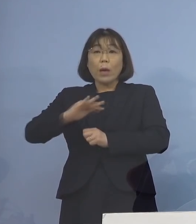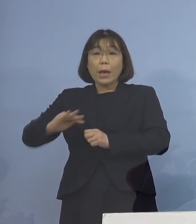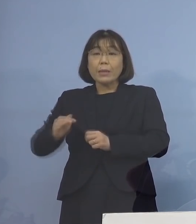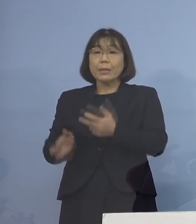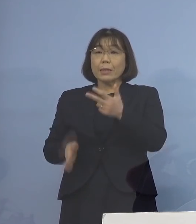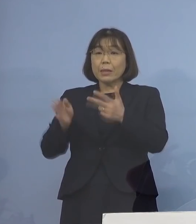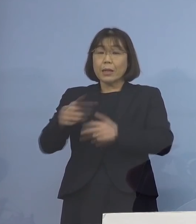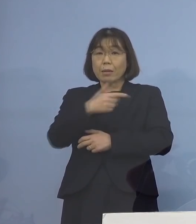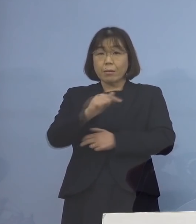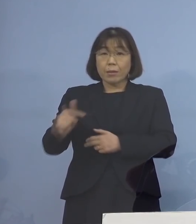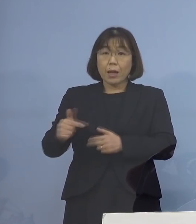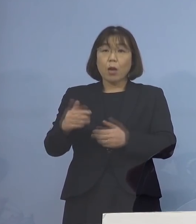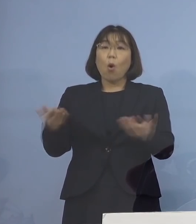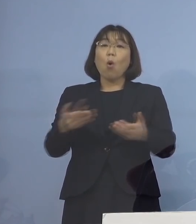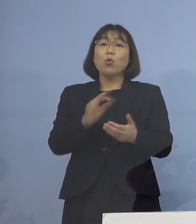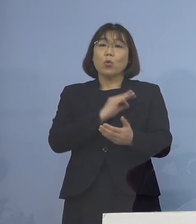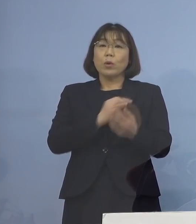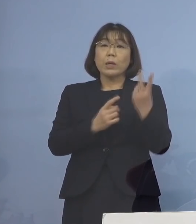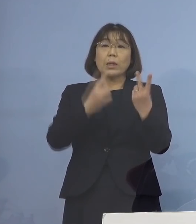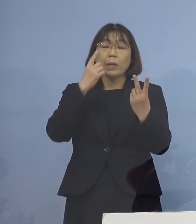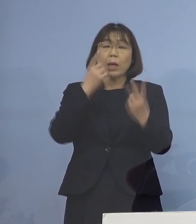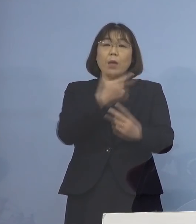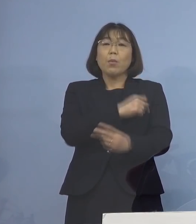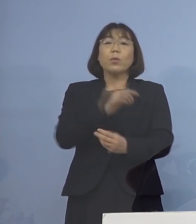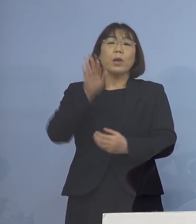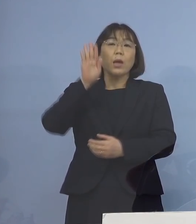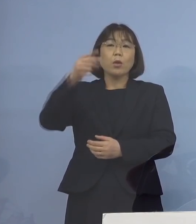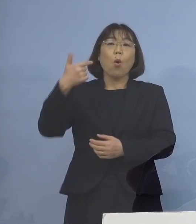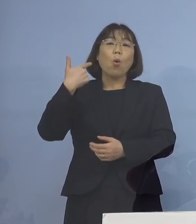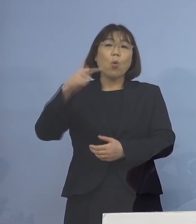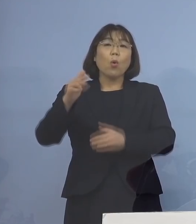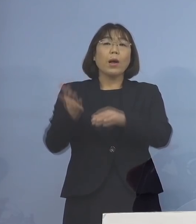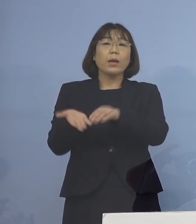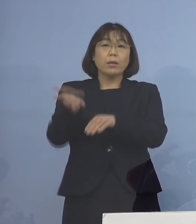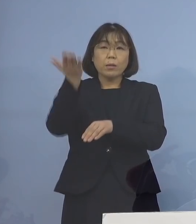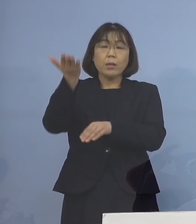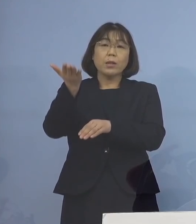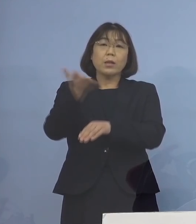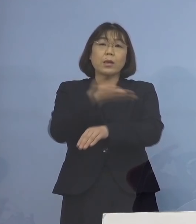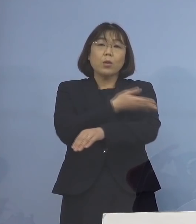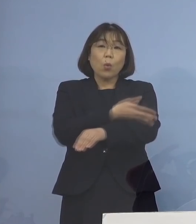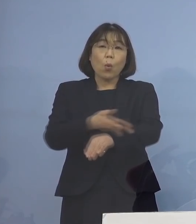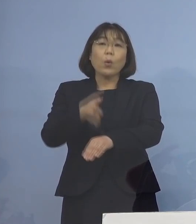2回目のワクチン接種から 6か月以上が経過した